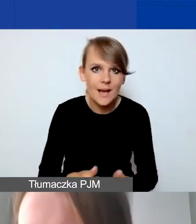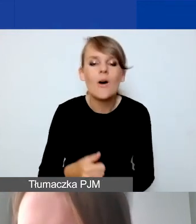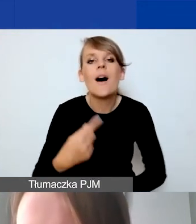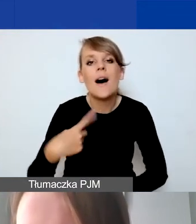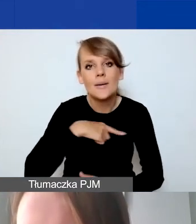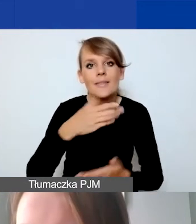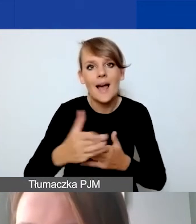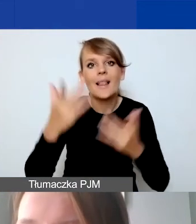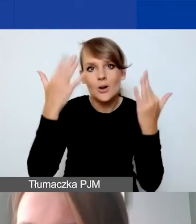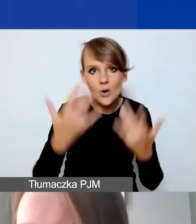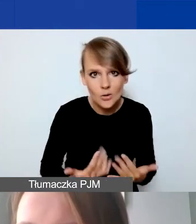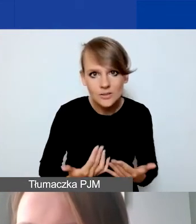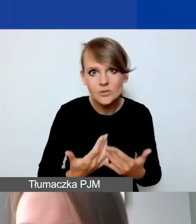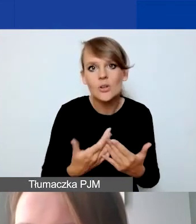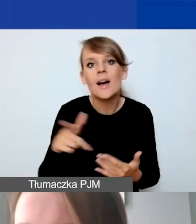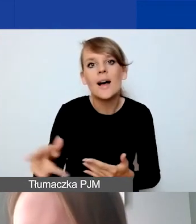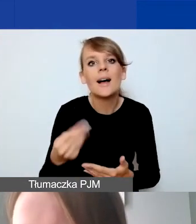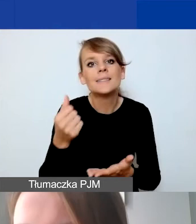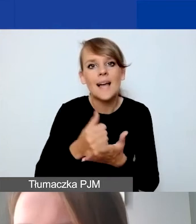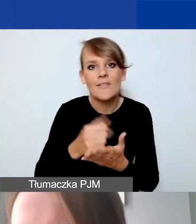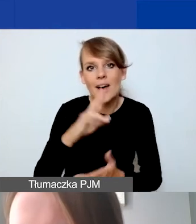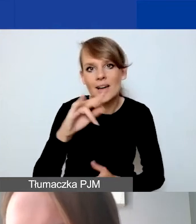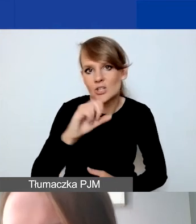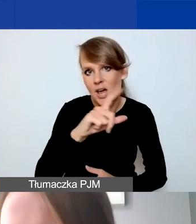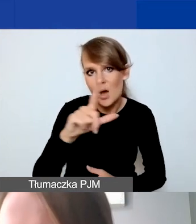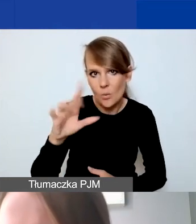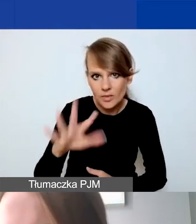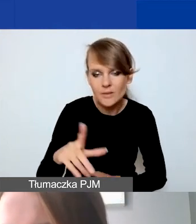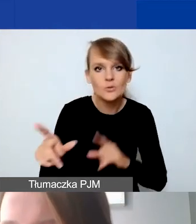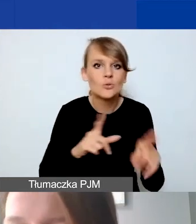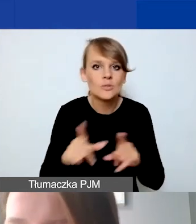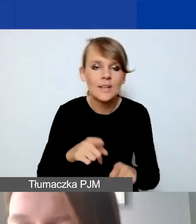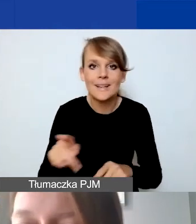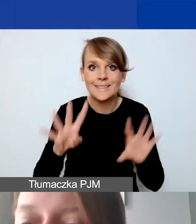tak jak powiedziałam, stawką ryczałtową. Czyli nie do dyspozycji mamy 914 euro,